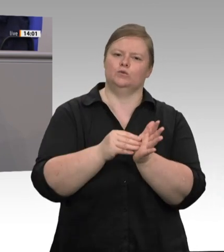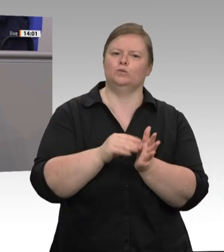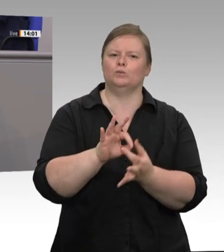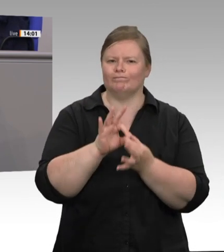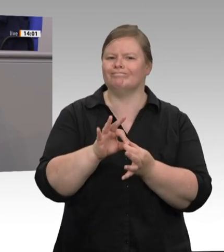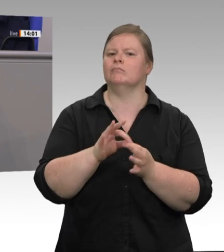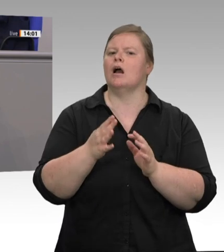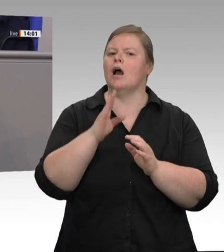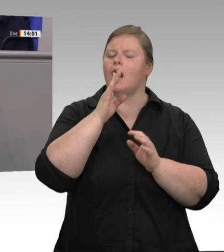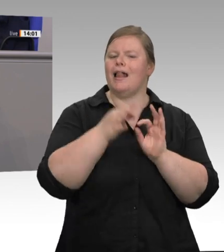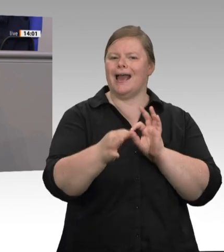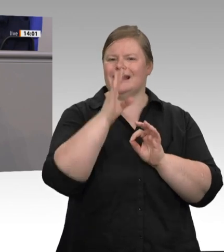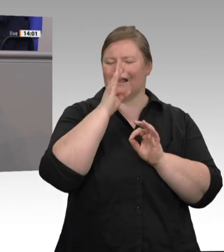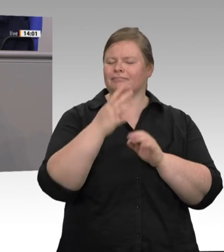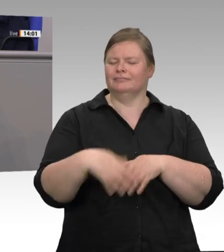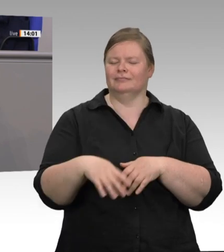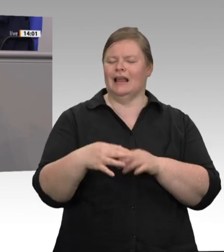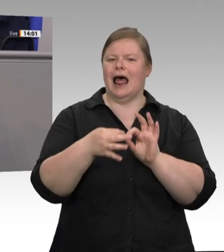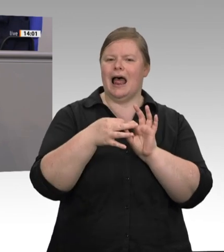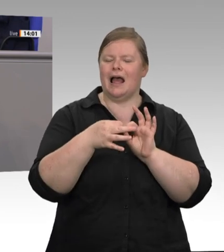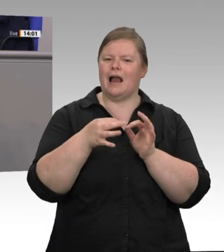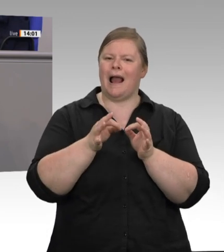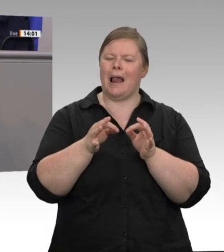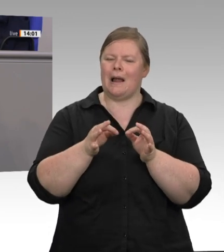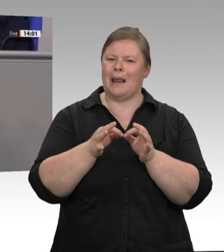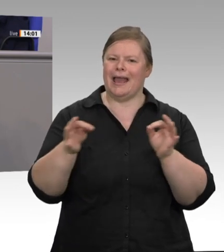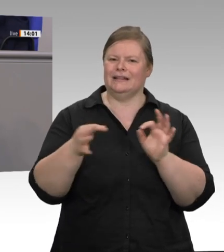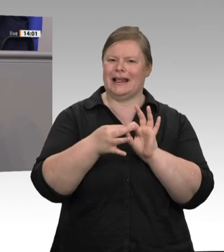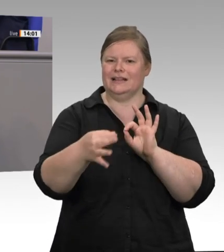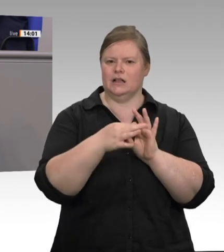ist zu sichern. Genau das möchte ich für die Fleischwirtschaft in den nächsten